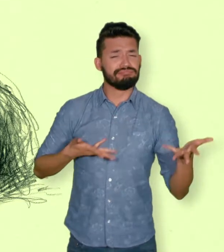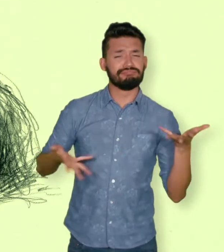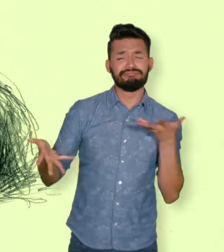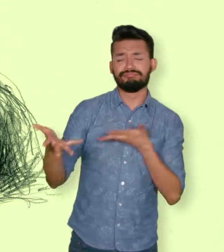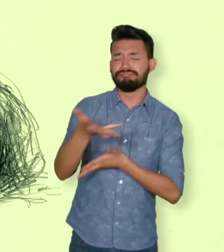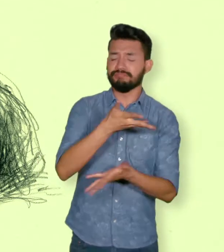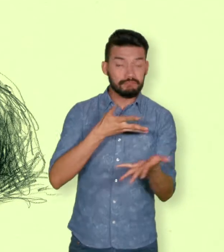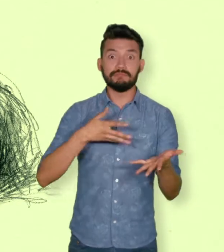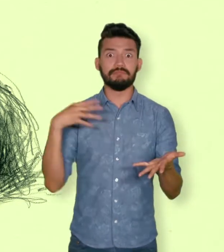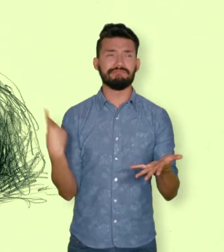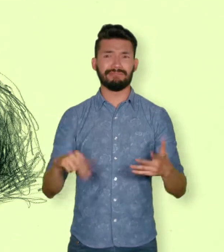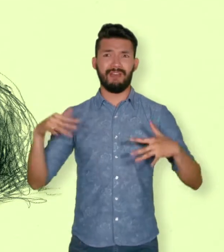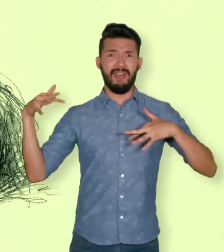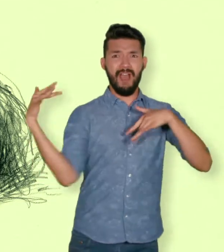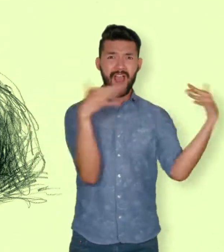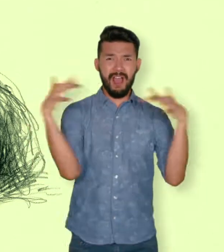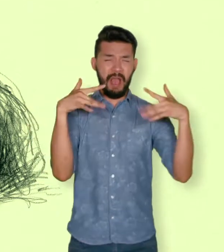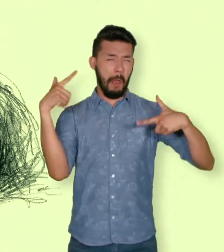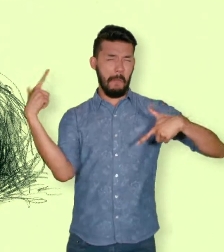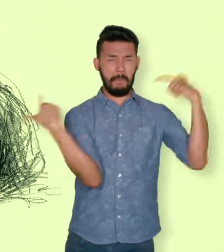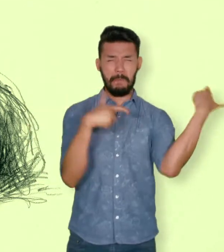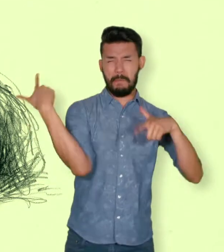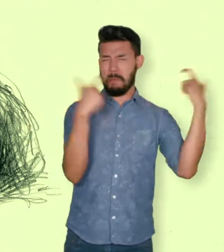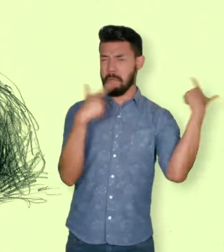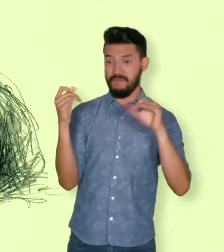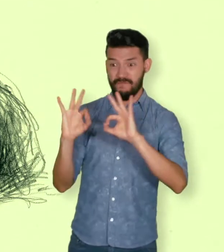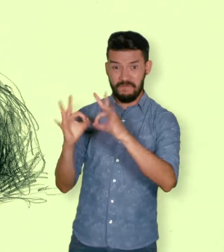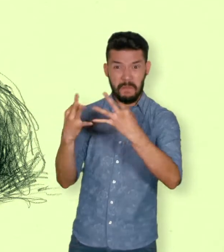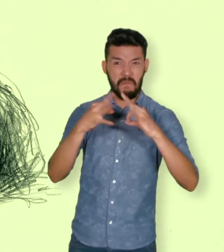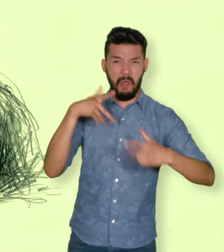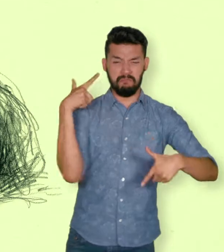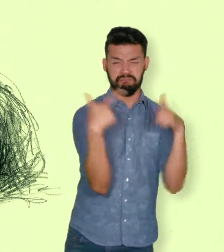Esos daños pueden ser heridas físicas a la persona o a sus familiares